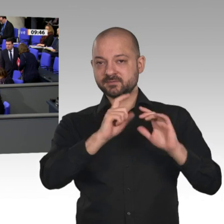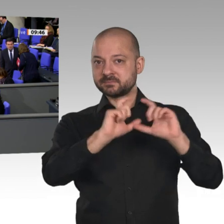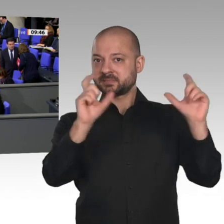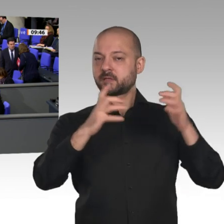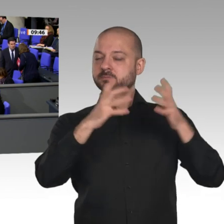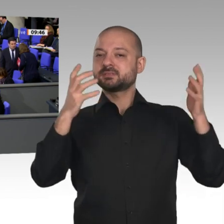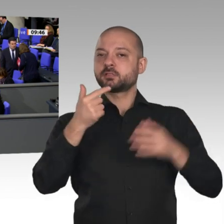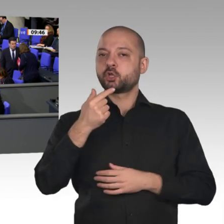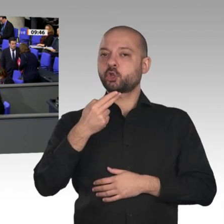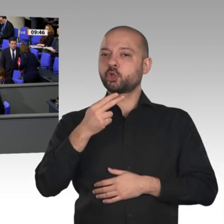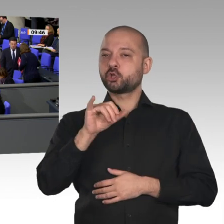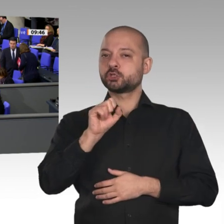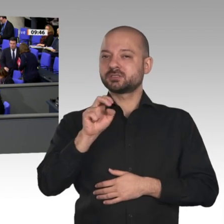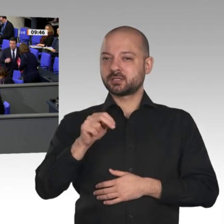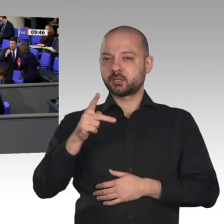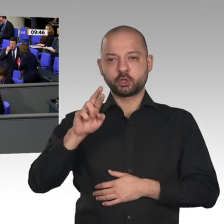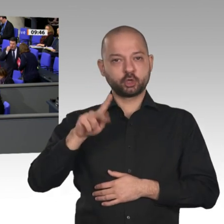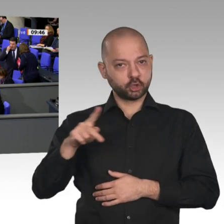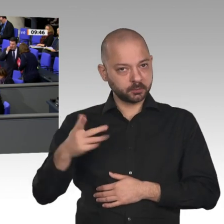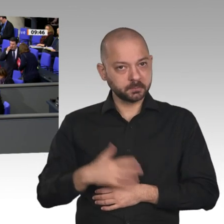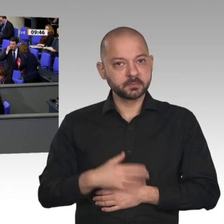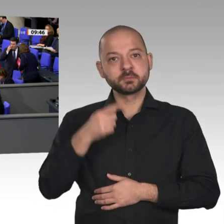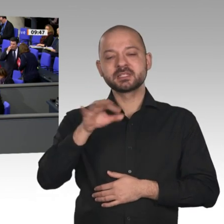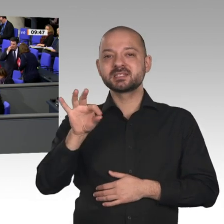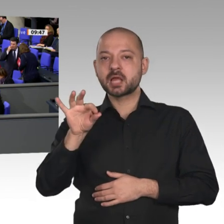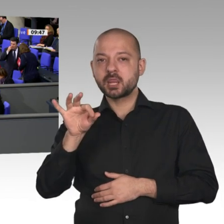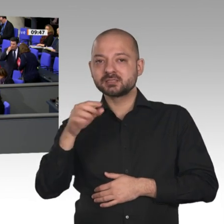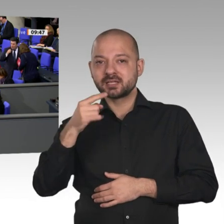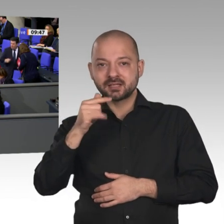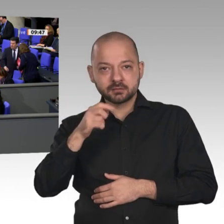das nur, wenn wir einen Minister haben, der die Instrumente entwickelt, um ihnen